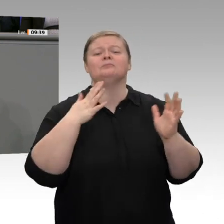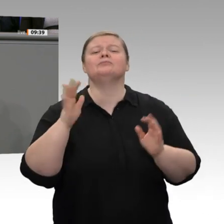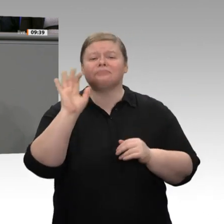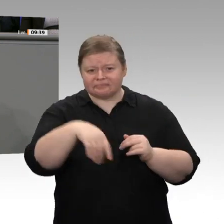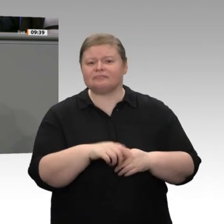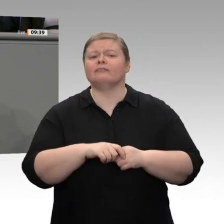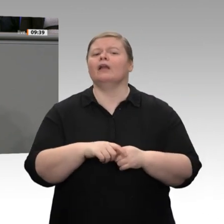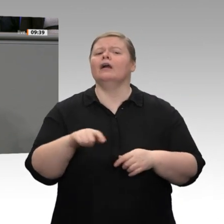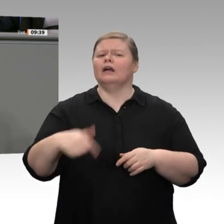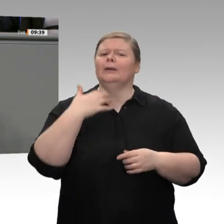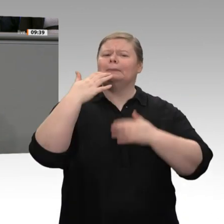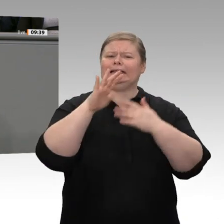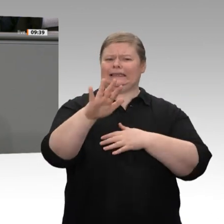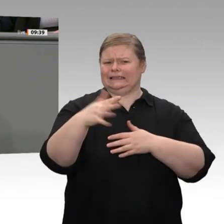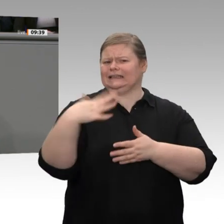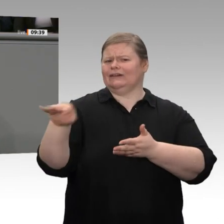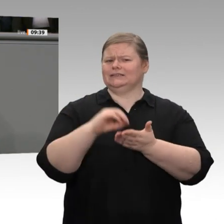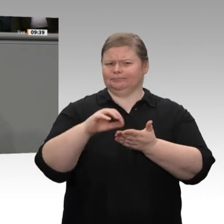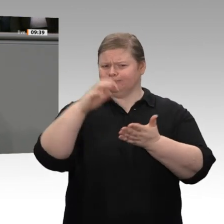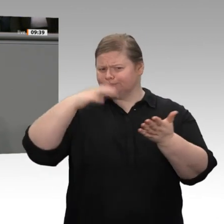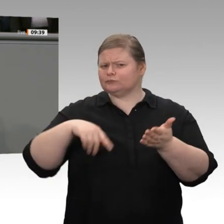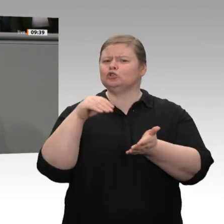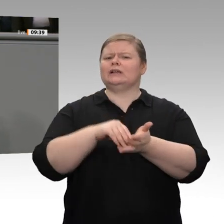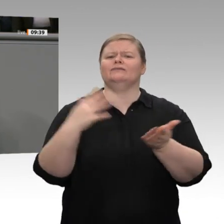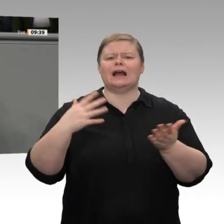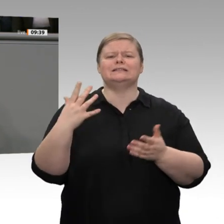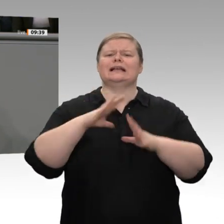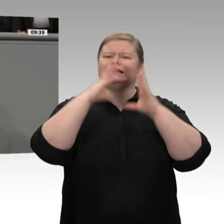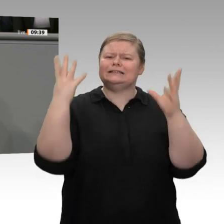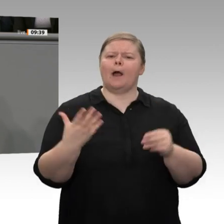richtig -, da insbesondere die steigenden Einkommen der Arbeitnehmer positiv wirken.